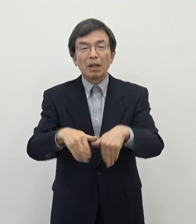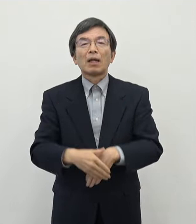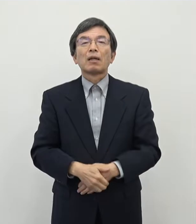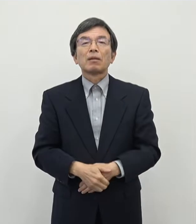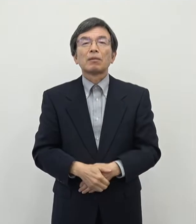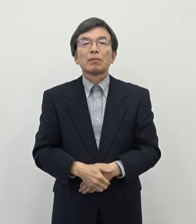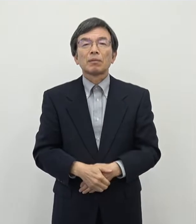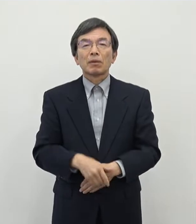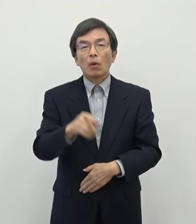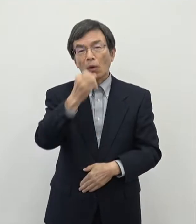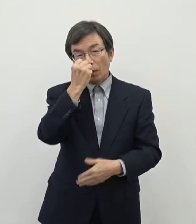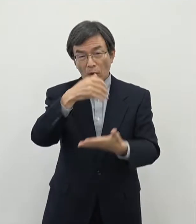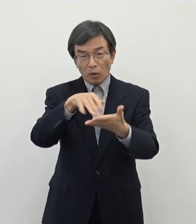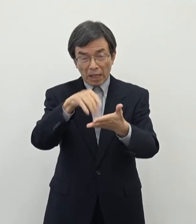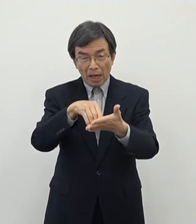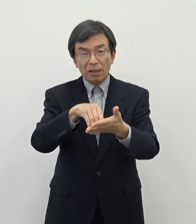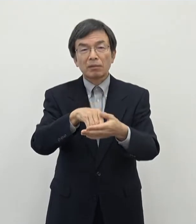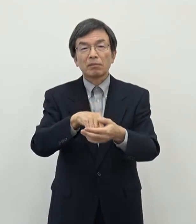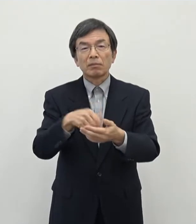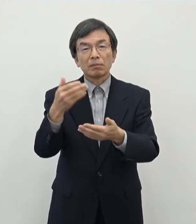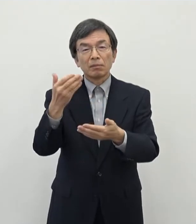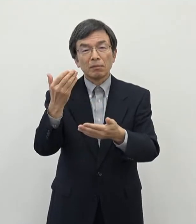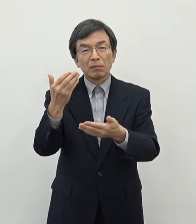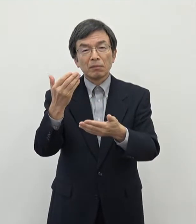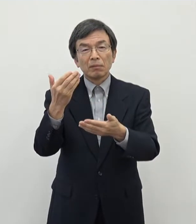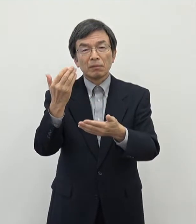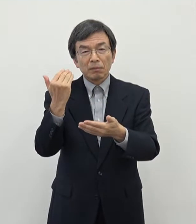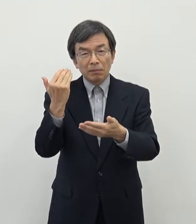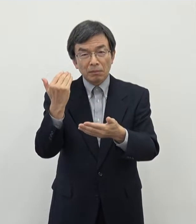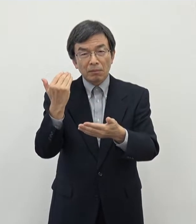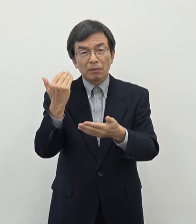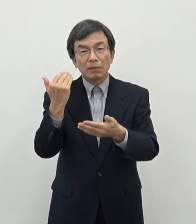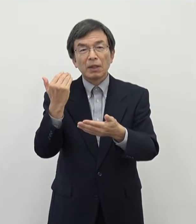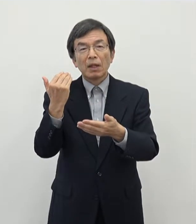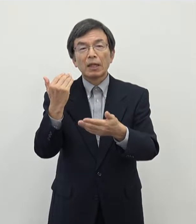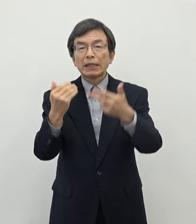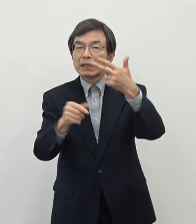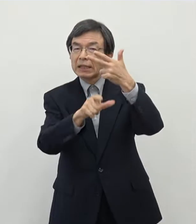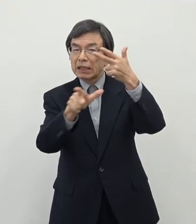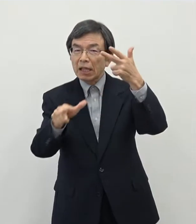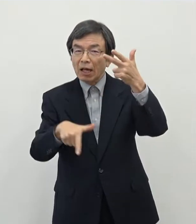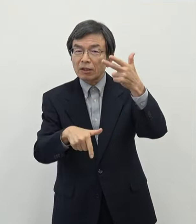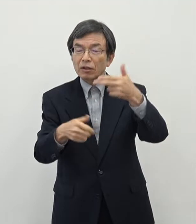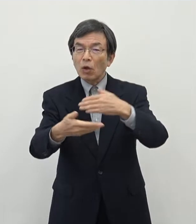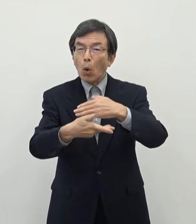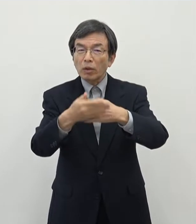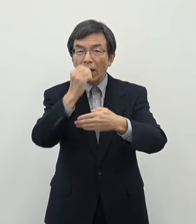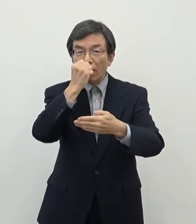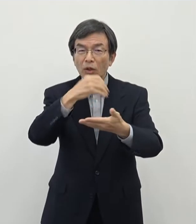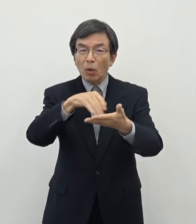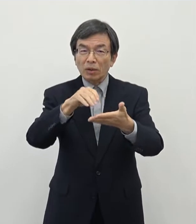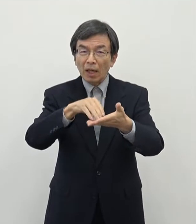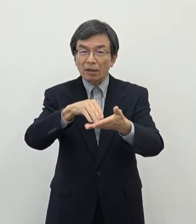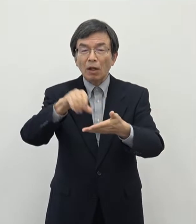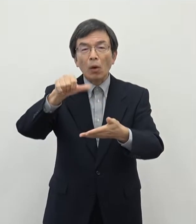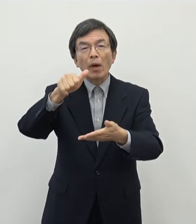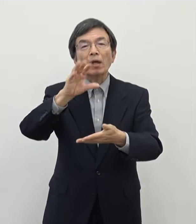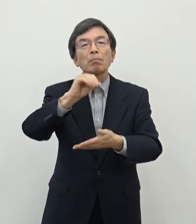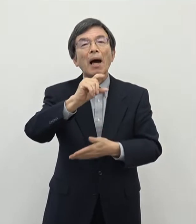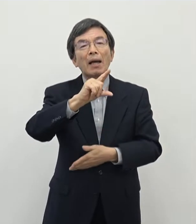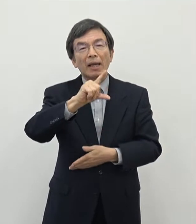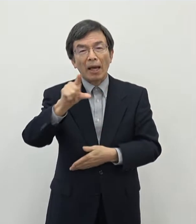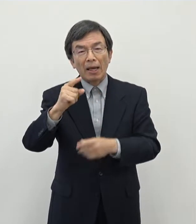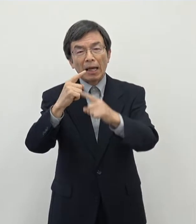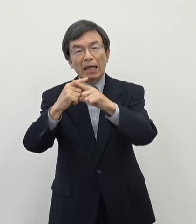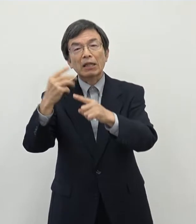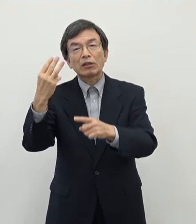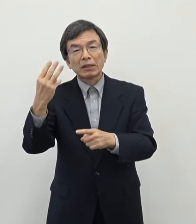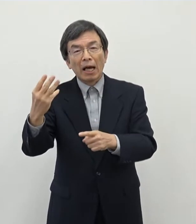この予算につきましては すでに 7月の補正予算で500万円×3件ということで1500万円の予算を